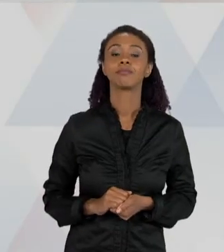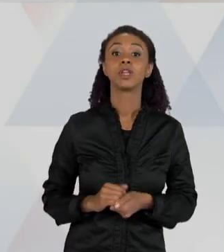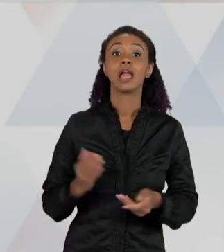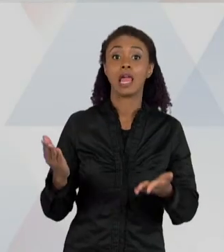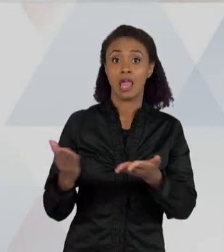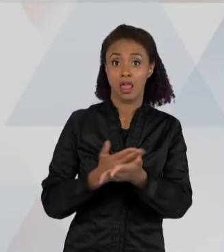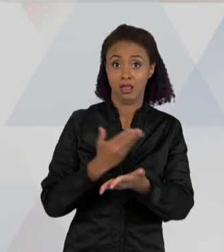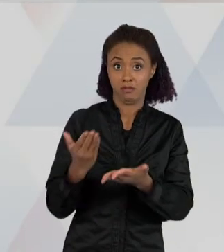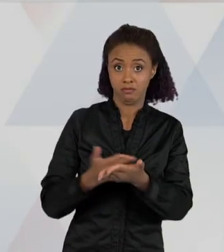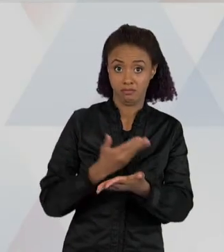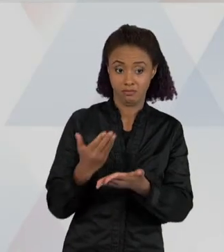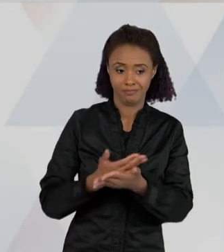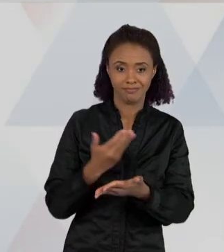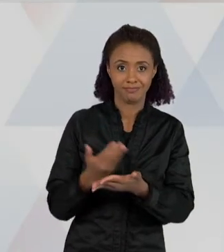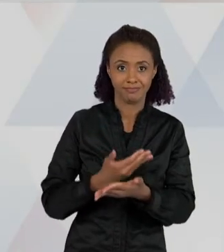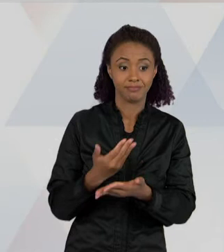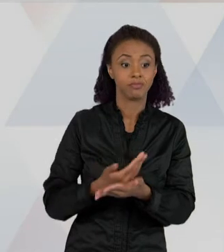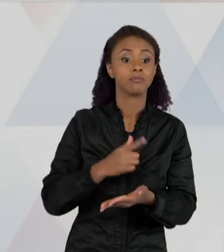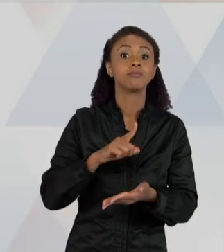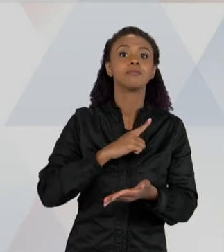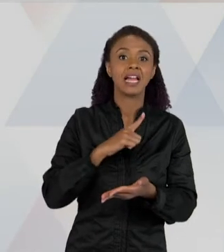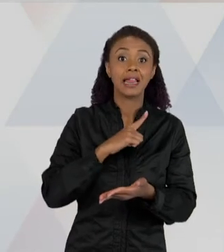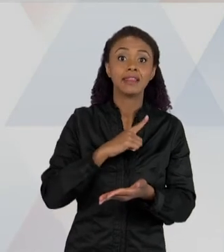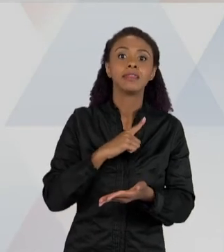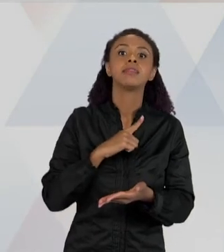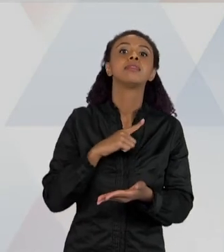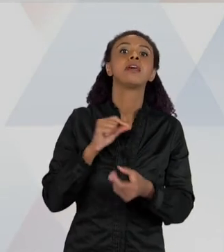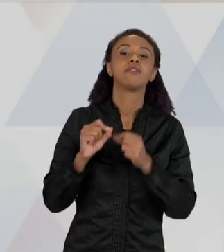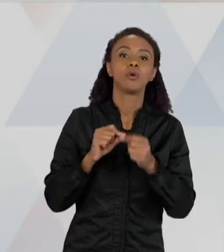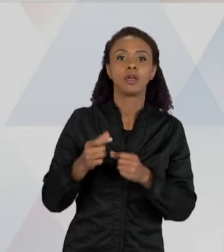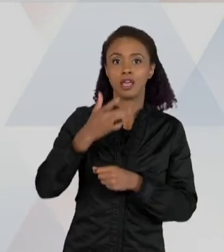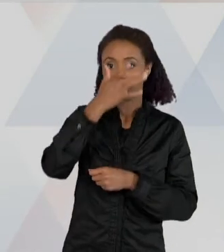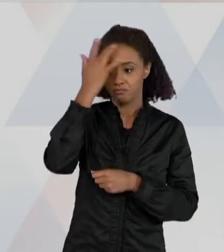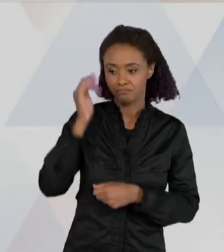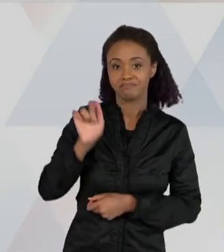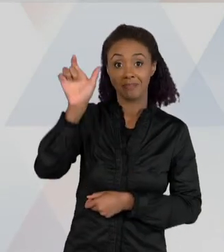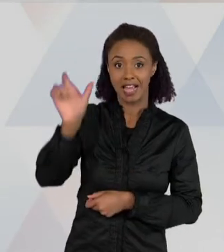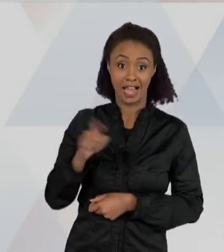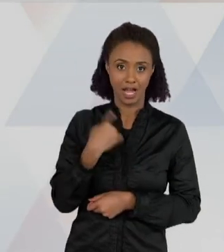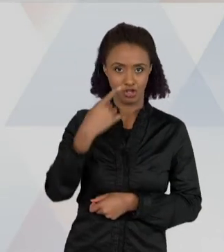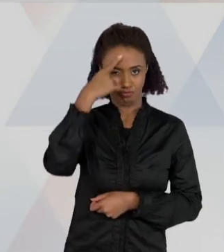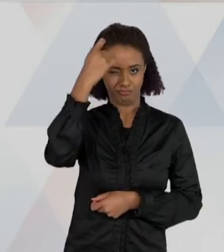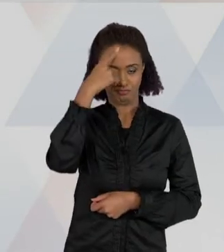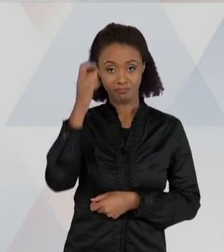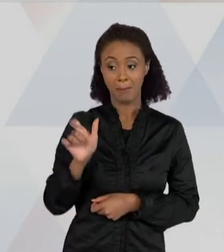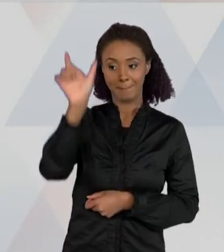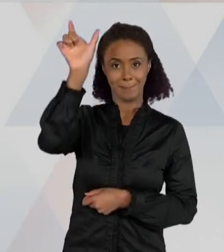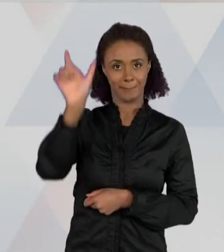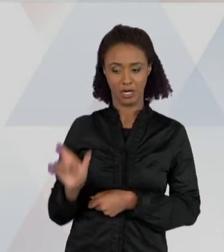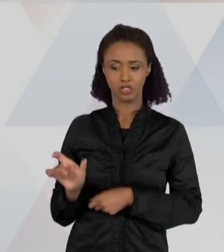BIÓLOGA - QUER DIZER QUE AO LONGO DESSA SEQUÊNCIA, NÓS CRIAMOS UMA PERSONAGEM QUE É UMA BIÓLOGA, QUE ESTÁ FAZENDO UMA